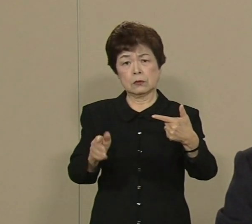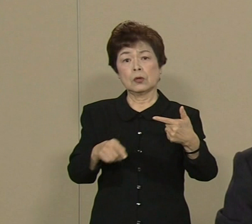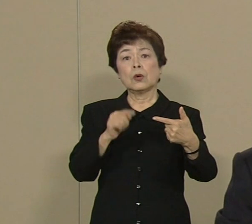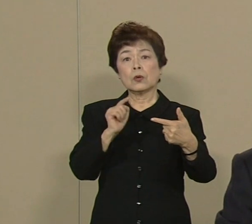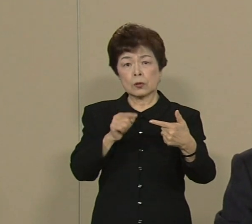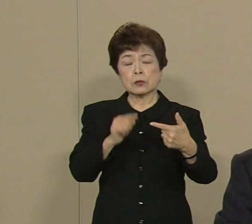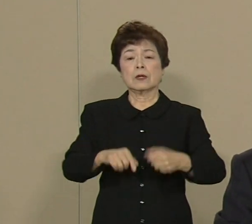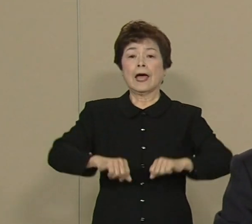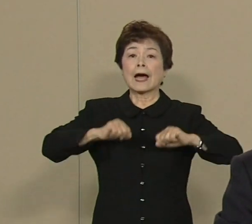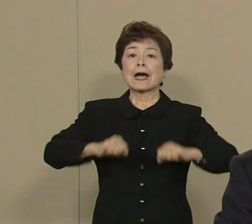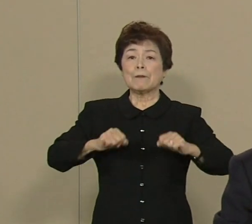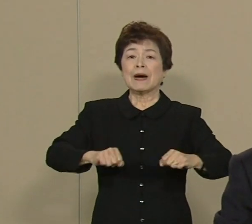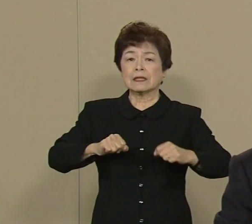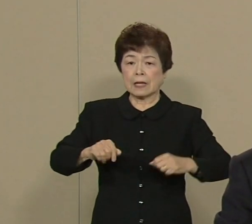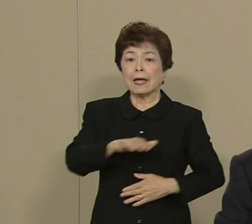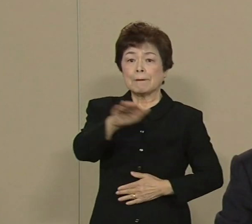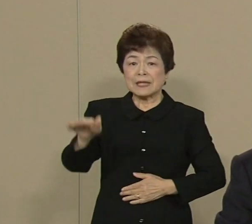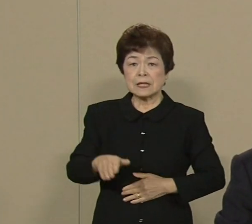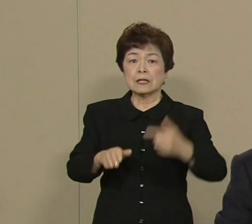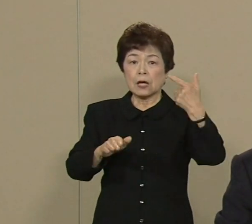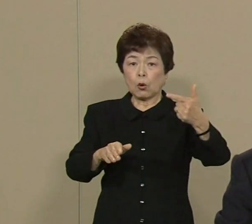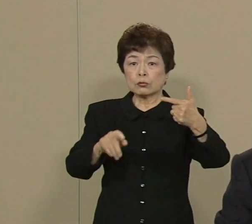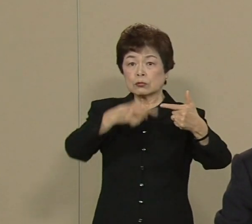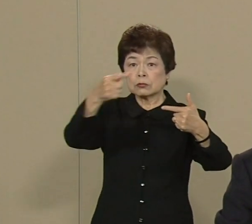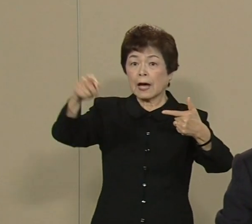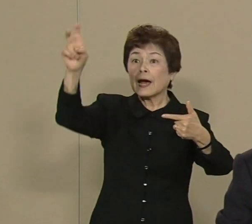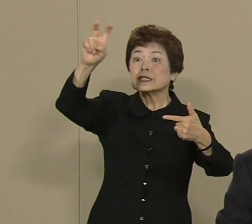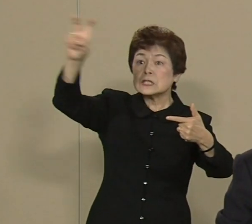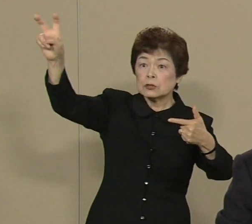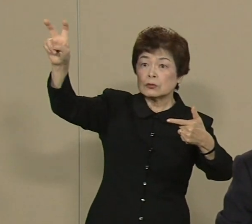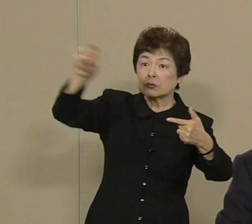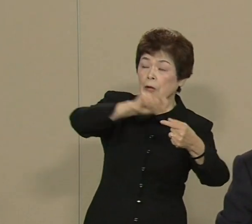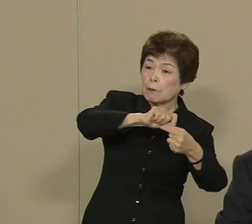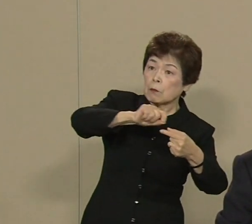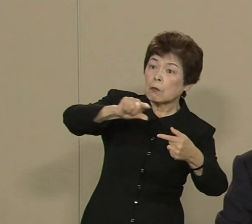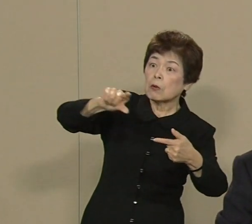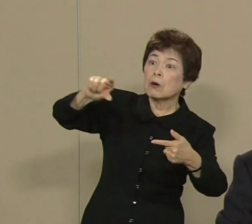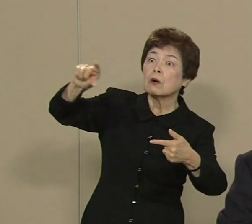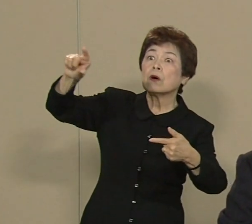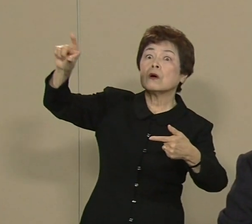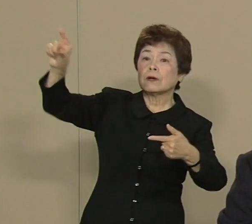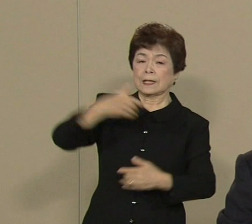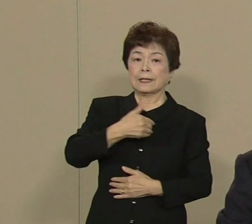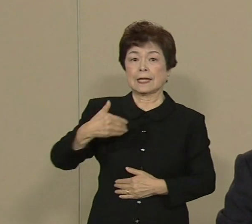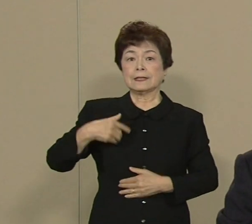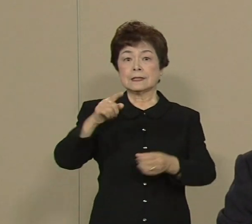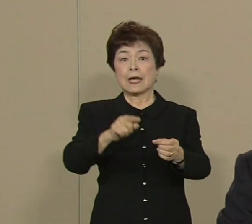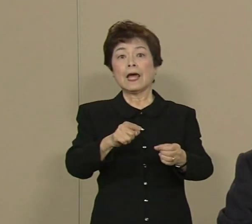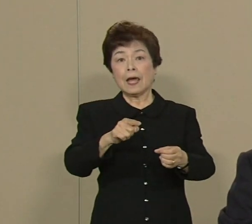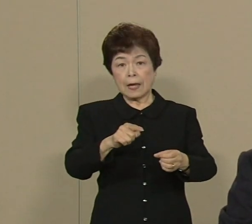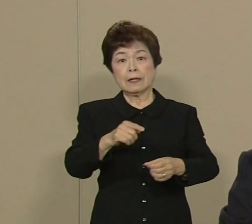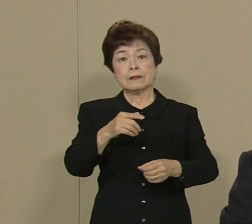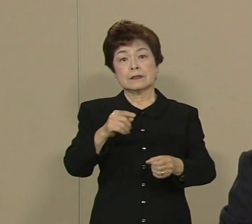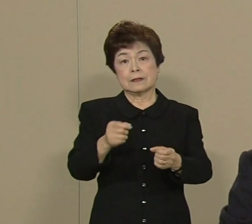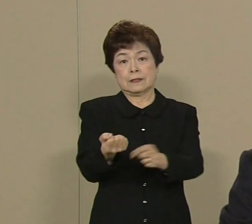頑張ってみんなで20％まで 再生可能な 自然エネルギーにしませんか 是非したいと思います